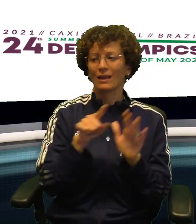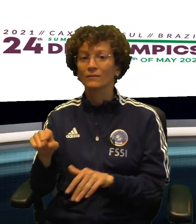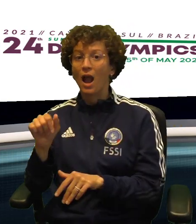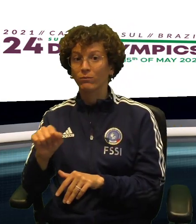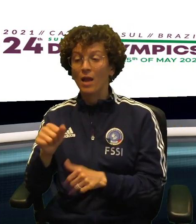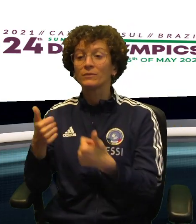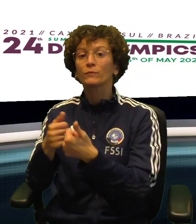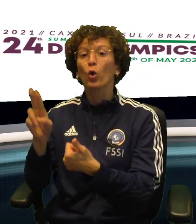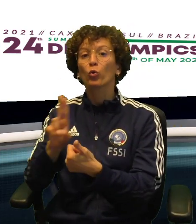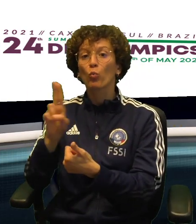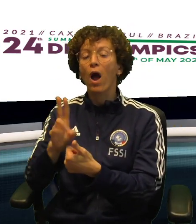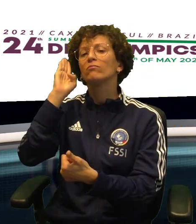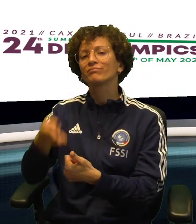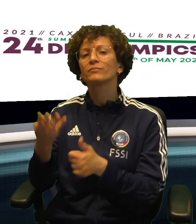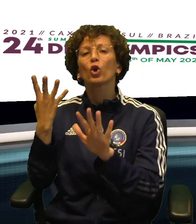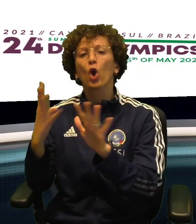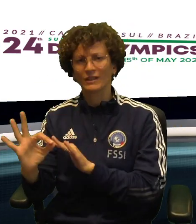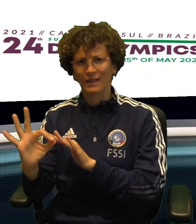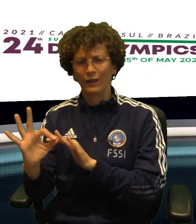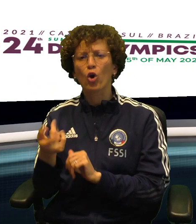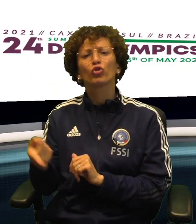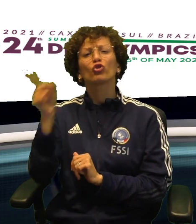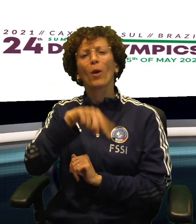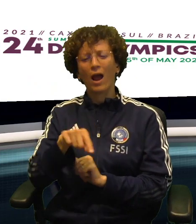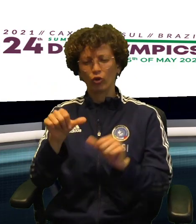HA VINTO NETTAMENTE 9-0 CONTRO UN ATLETA DELL'URUGUAY